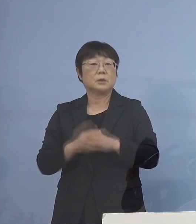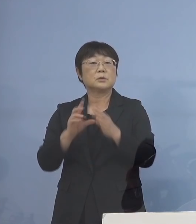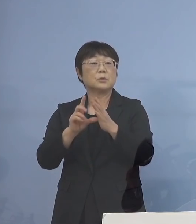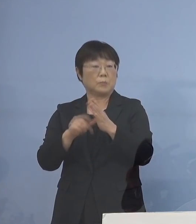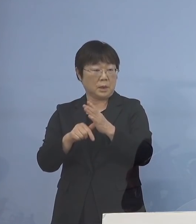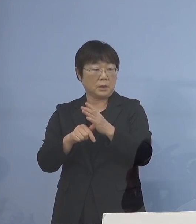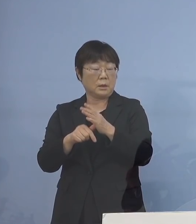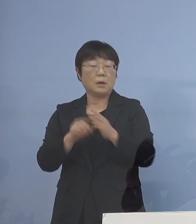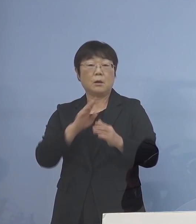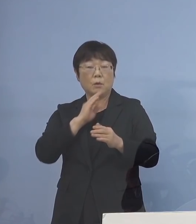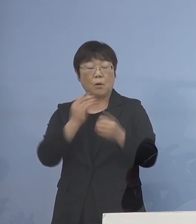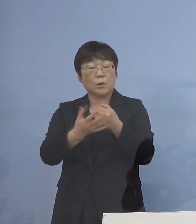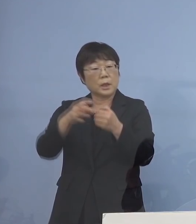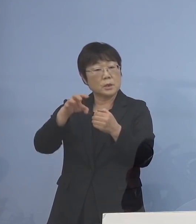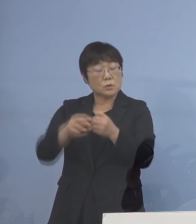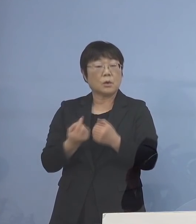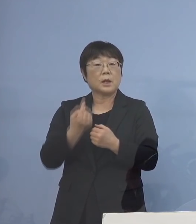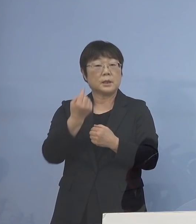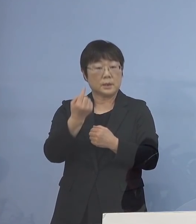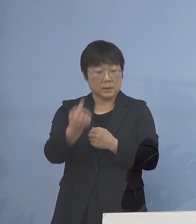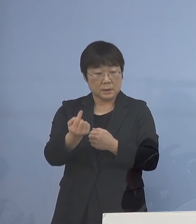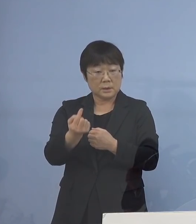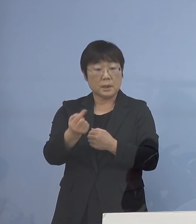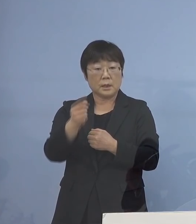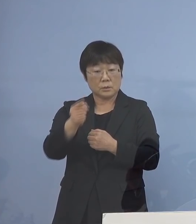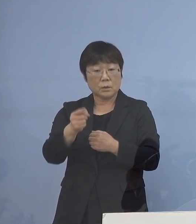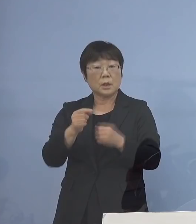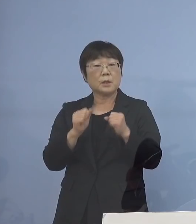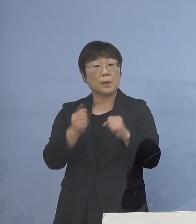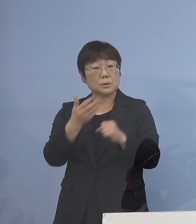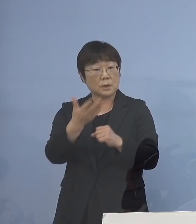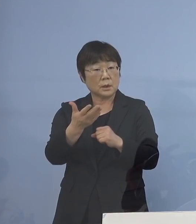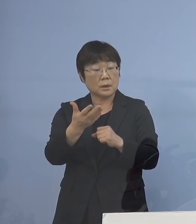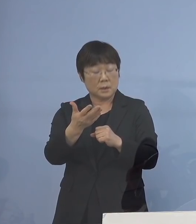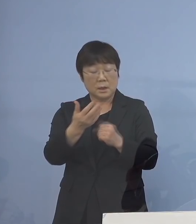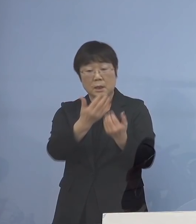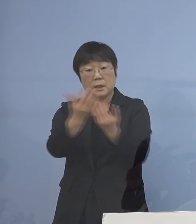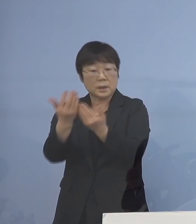本来、保健所がいって こういう方はおられますか 全部聞いていく訳ですね